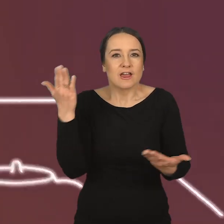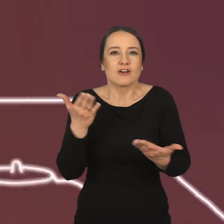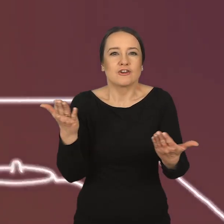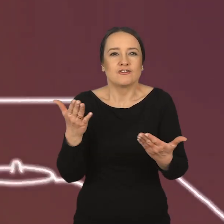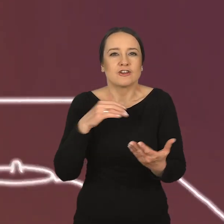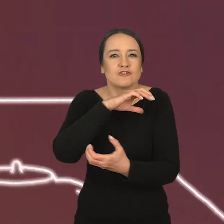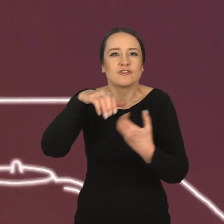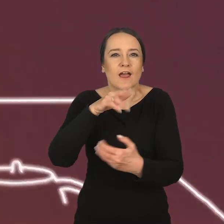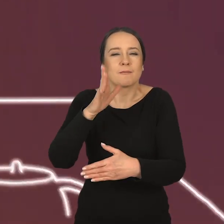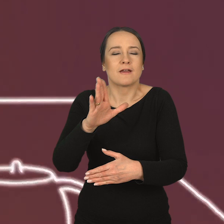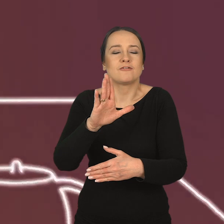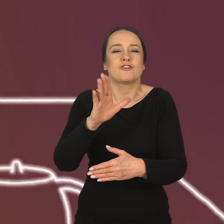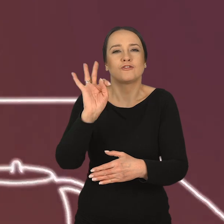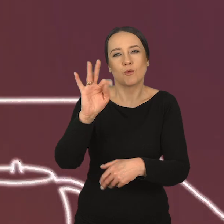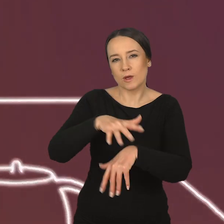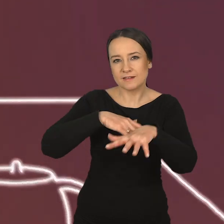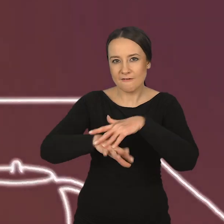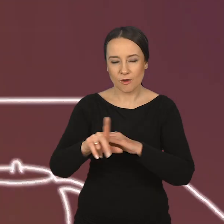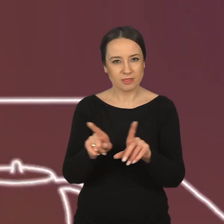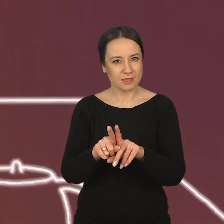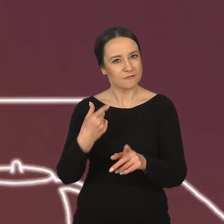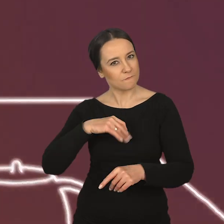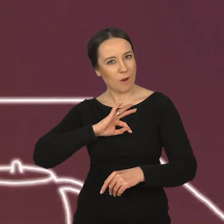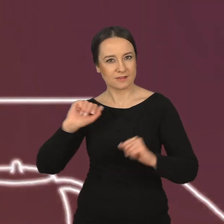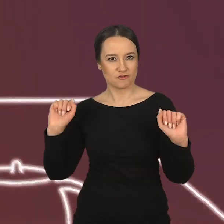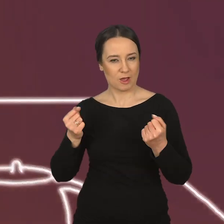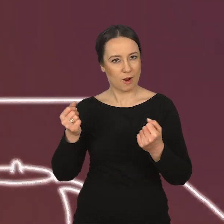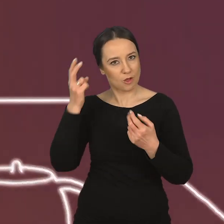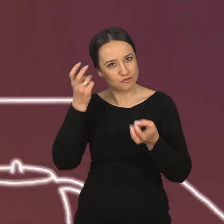w świecie zawodowym, jak i w działalności twórczej.